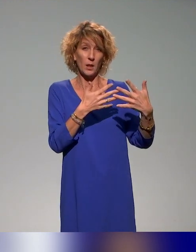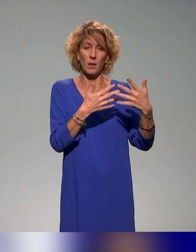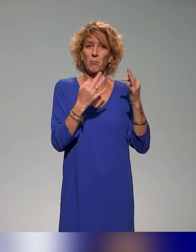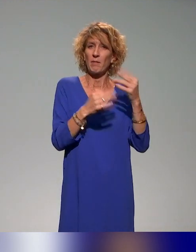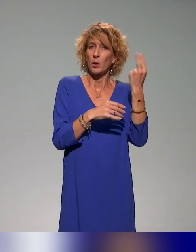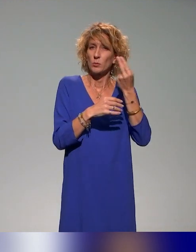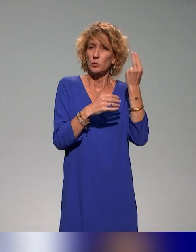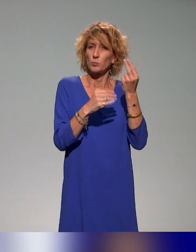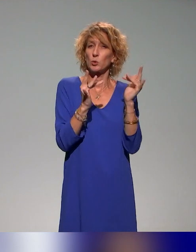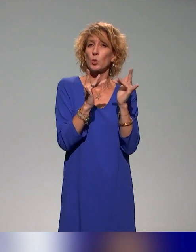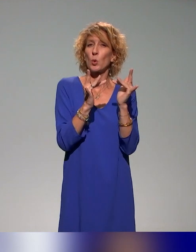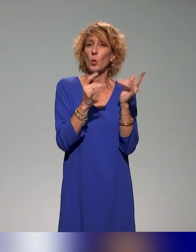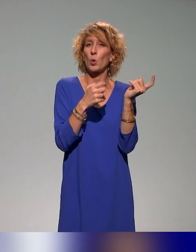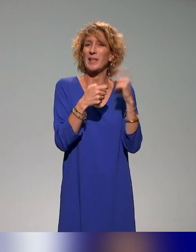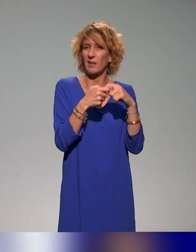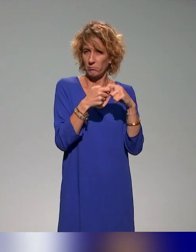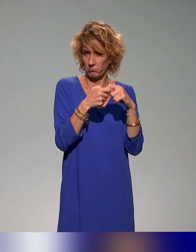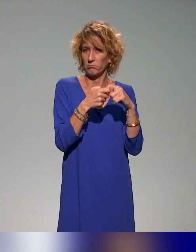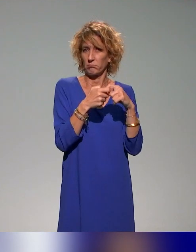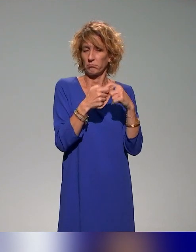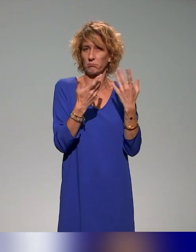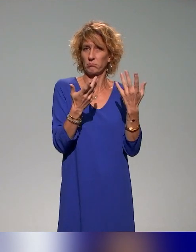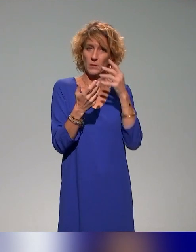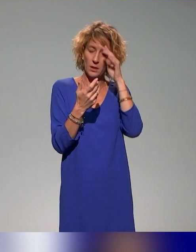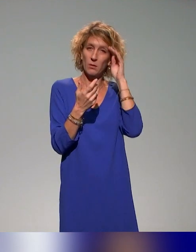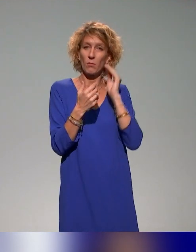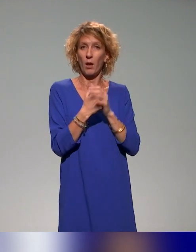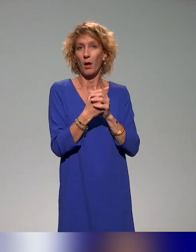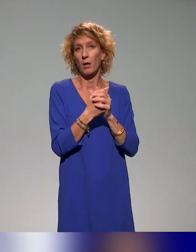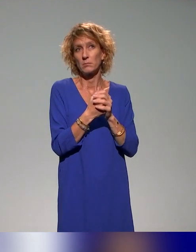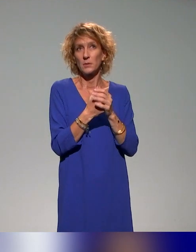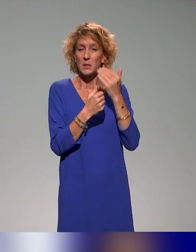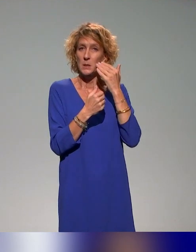qui seraient loin des centres lyonnais, ou en tout cas un peu éloignés,